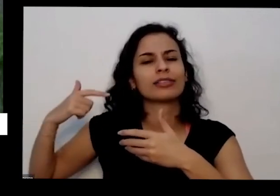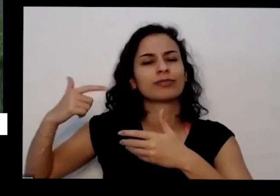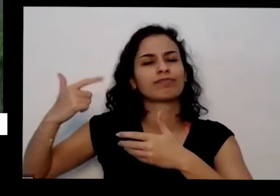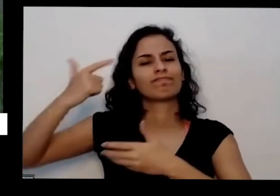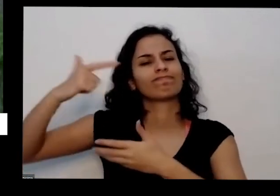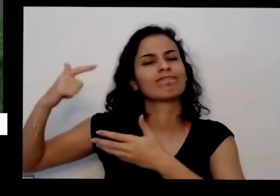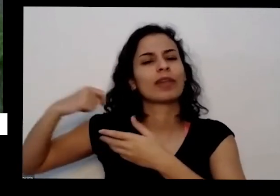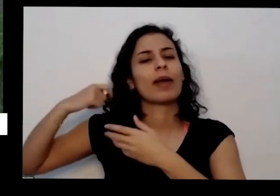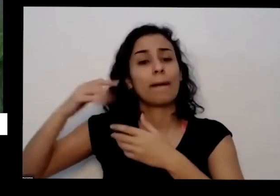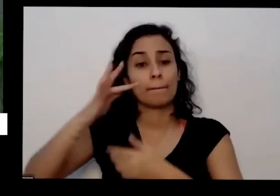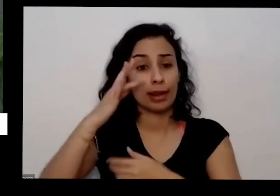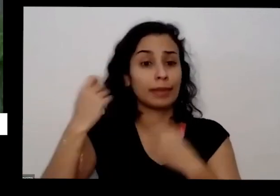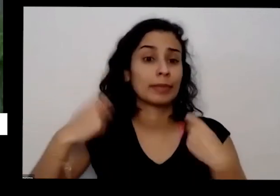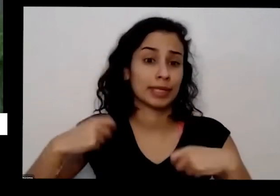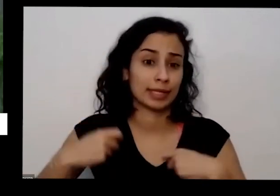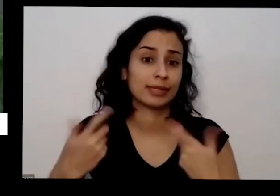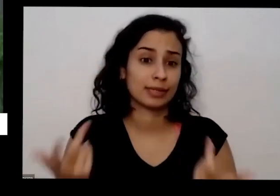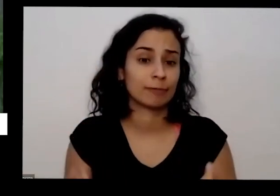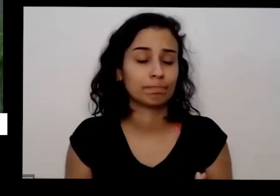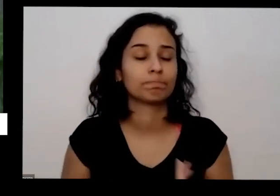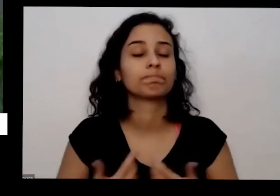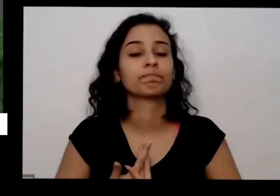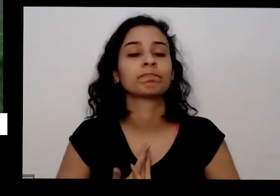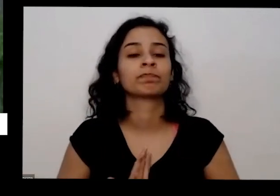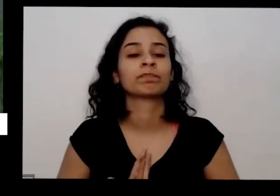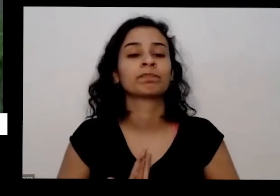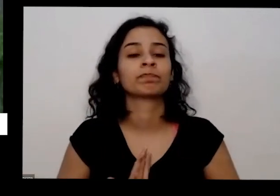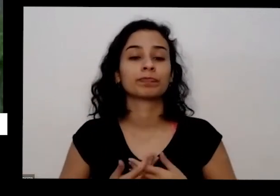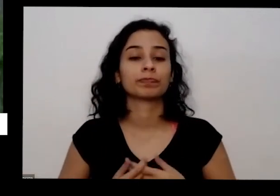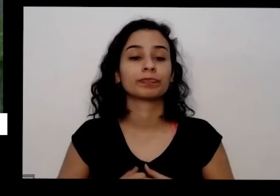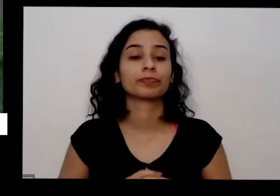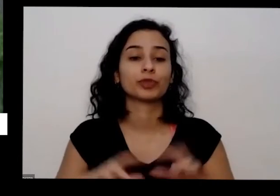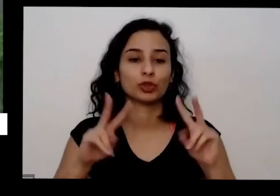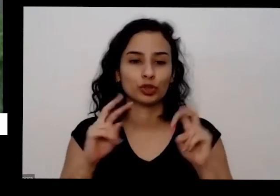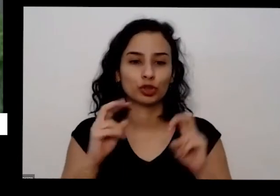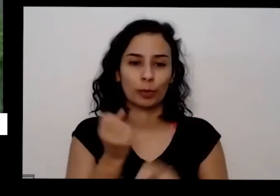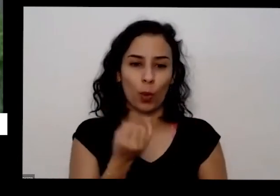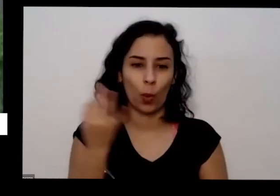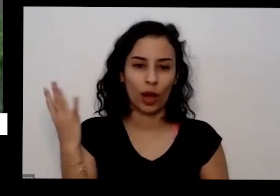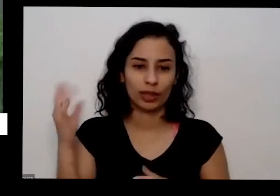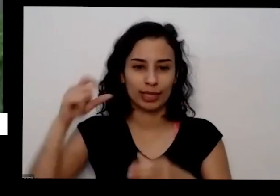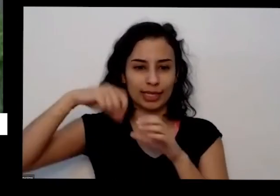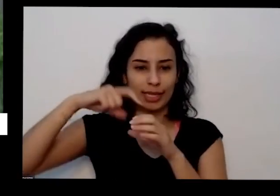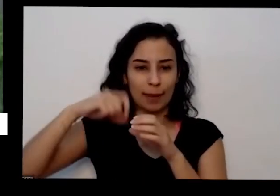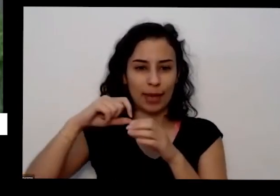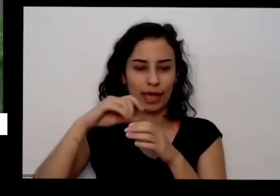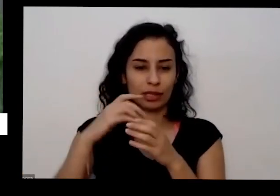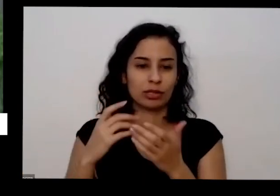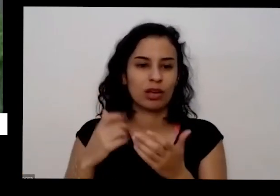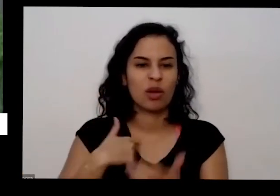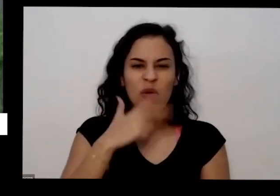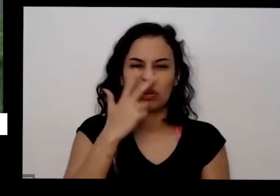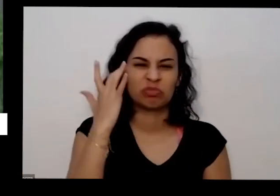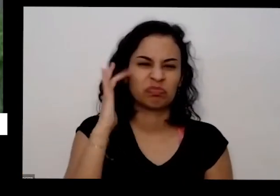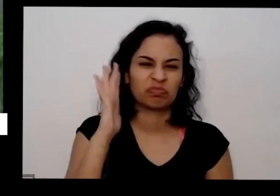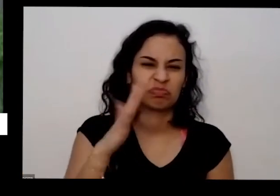vai precisar sobre a quantas sementes que deve ter colocando mais ou menos umas 10 aqui no barzinho e